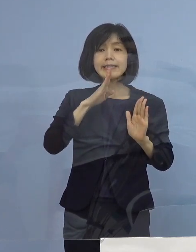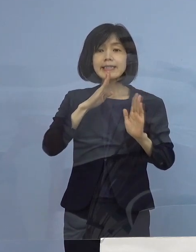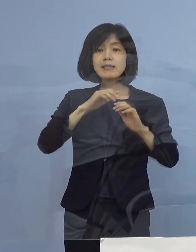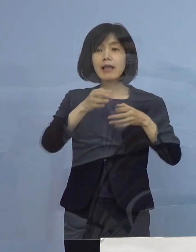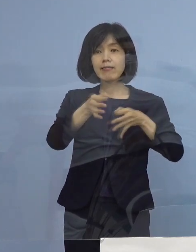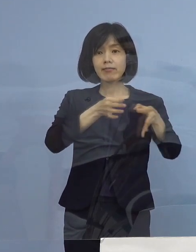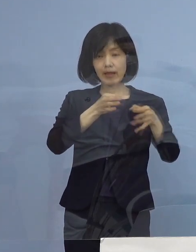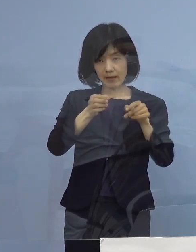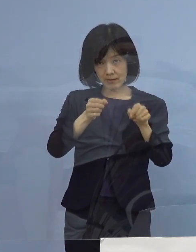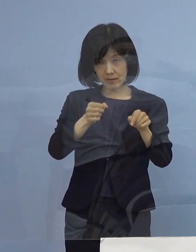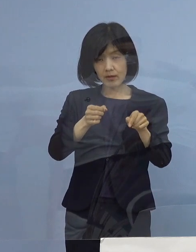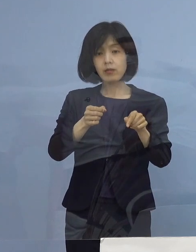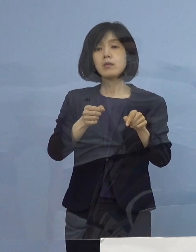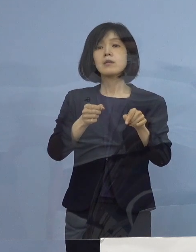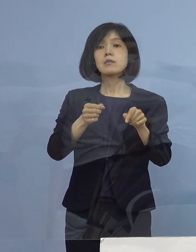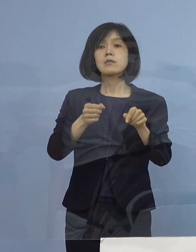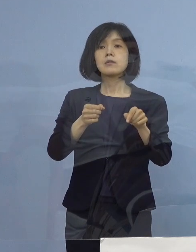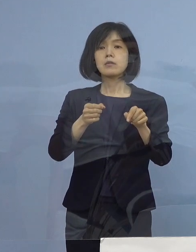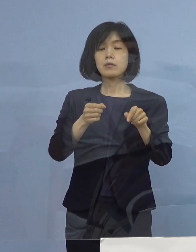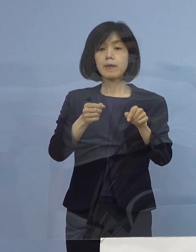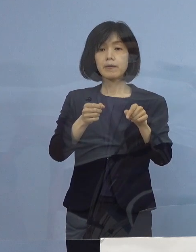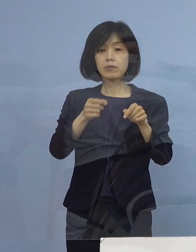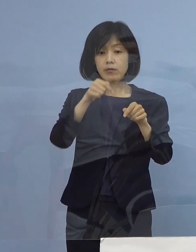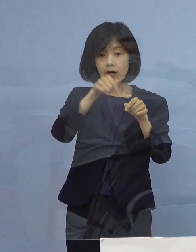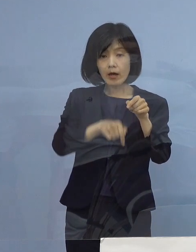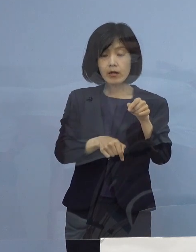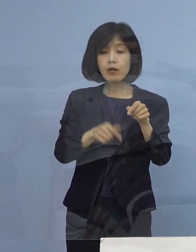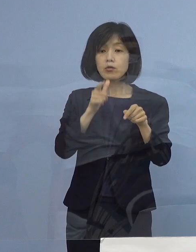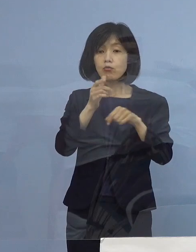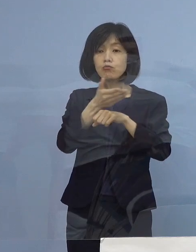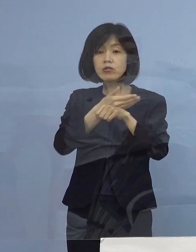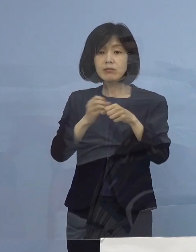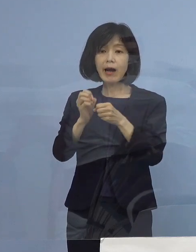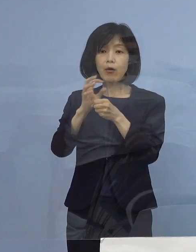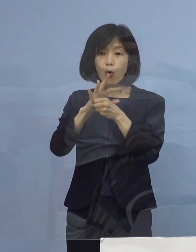さらに この中で 「とくしまコロナお知らせシステム」を導入している